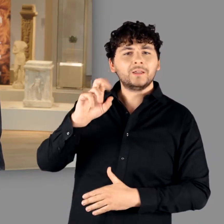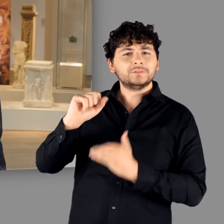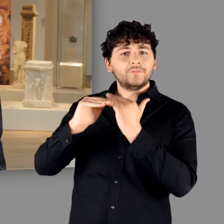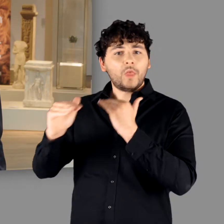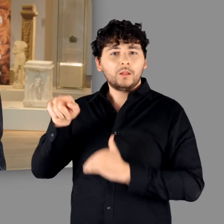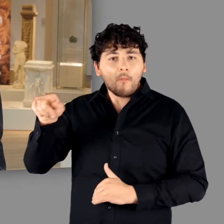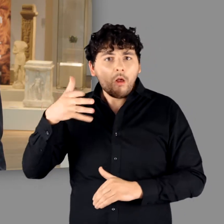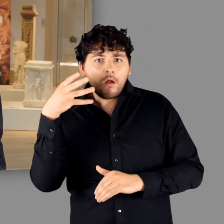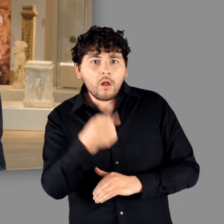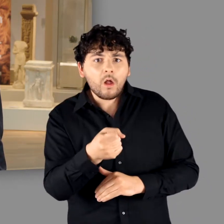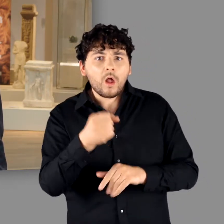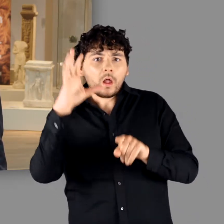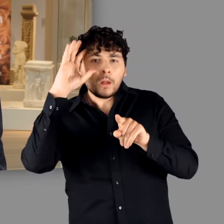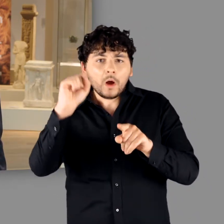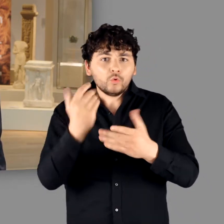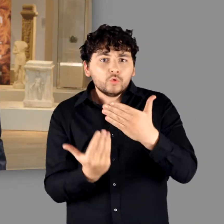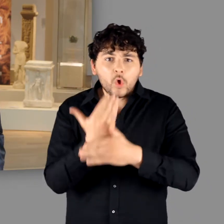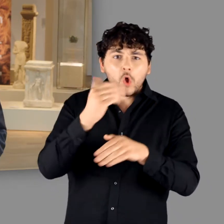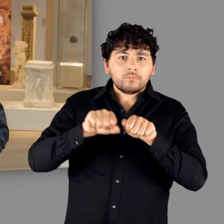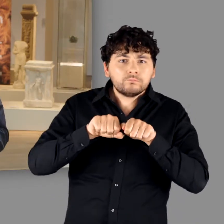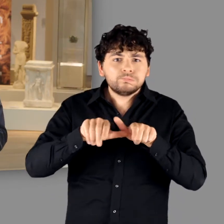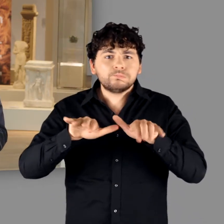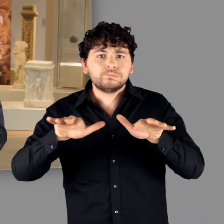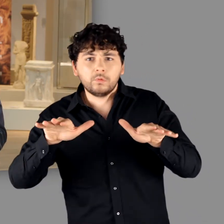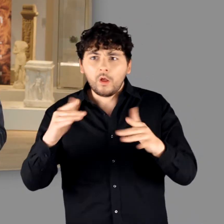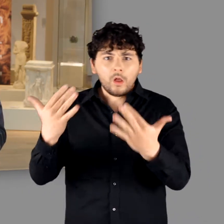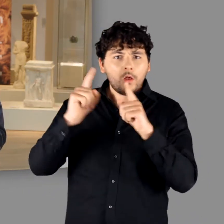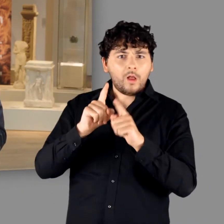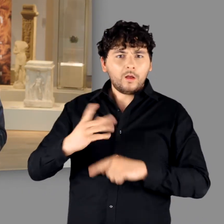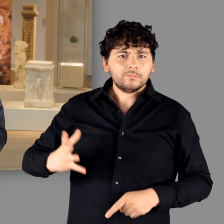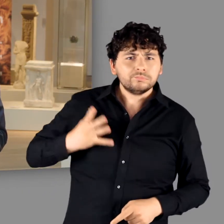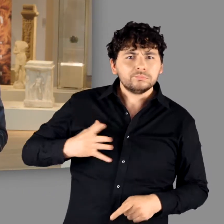gab sie gleichsam den Startschuss für eine intensive Germanen-Rezeption,